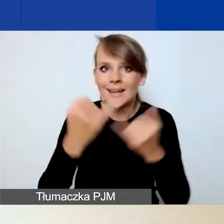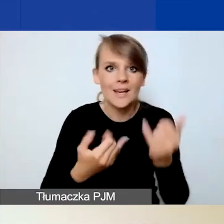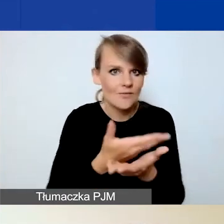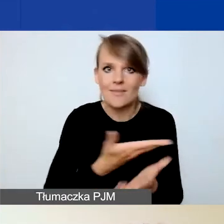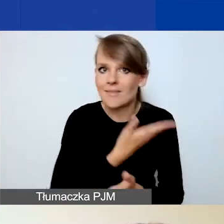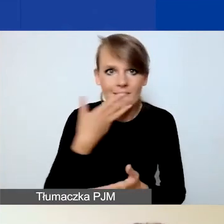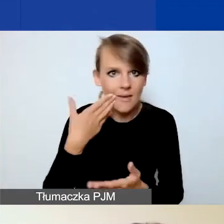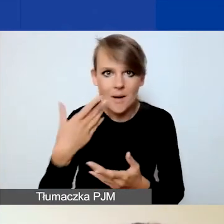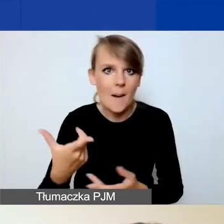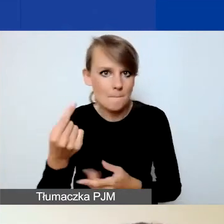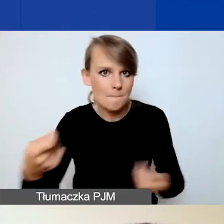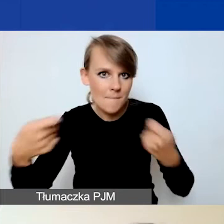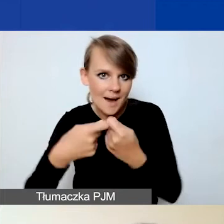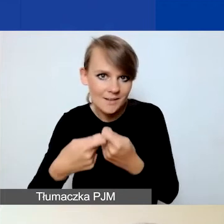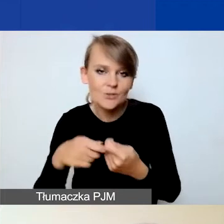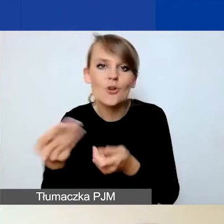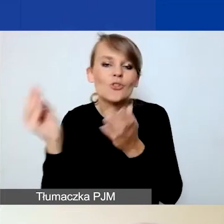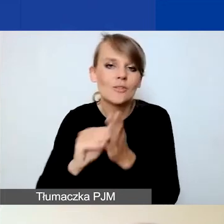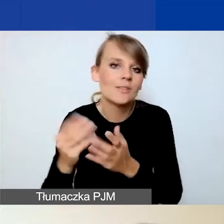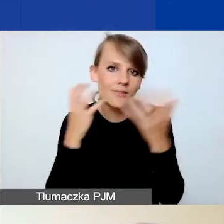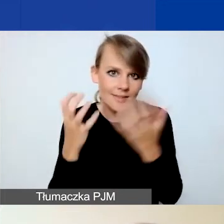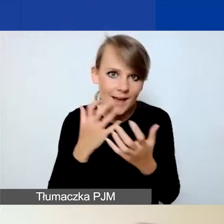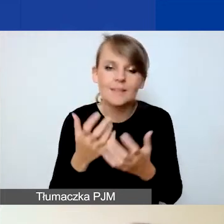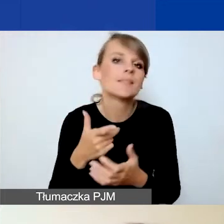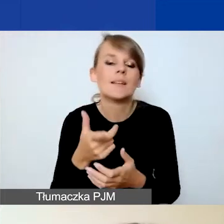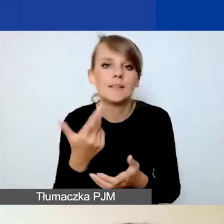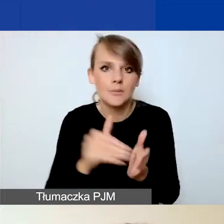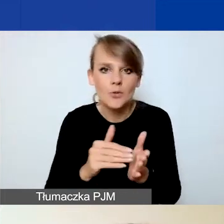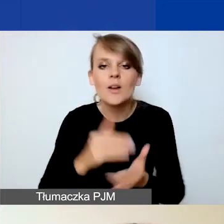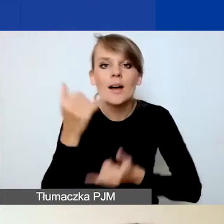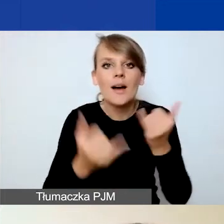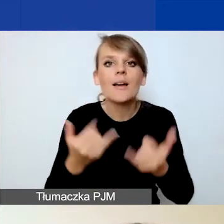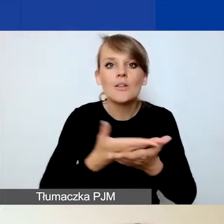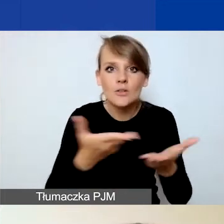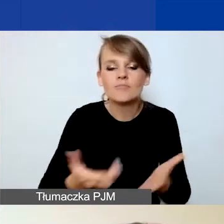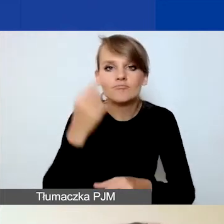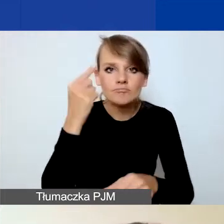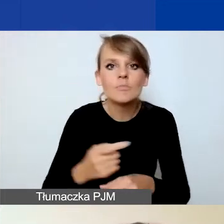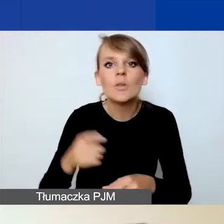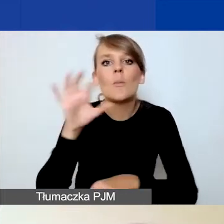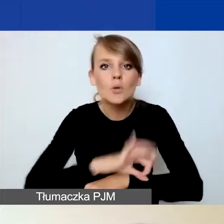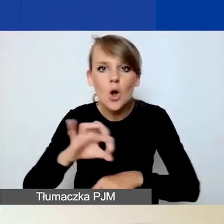to nie będziecie proszeni o dodatkowe dane. Natomiast jeżeli decydujecie się na projekt w partnerstwie,